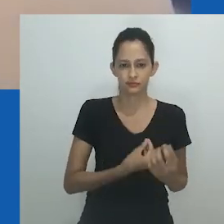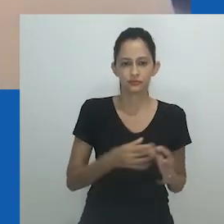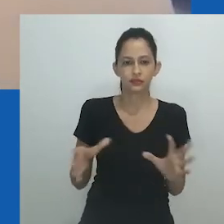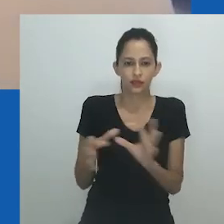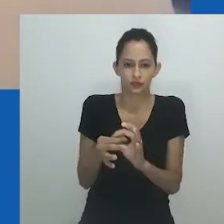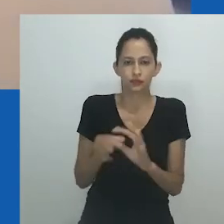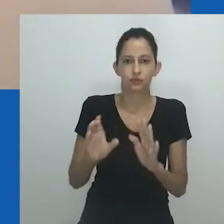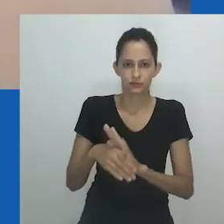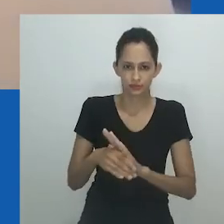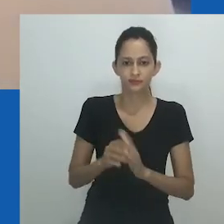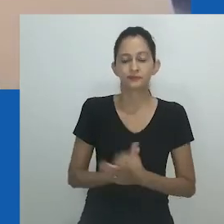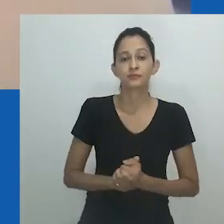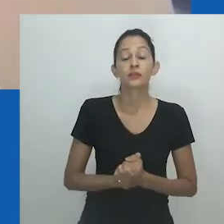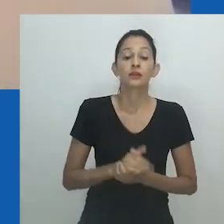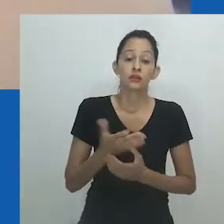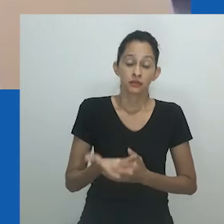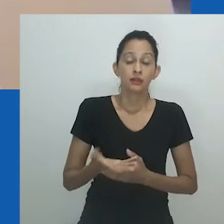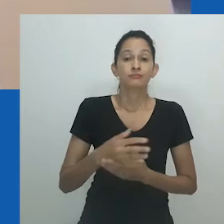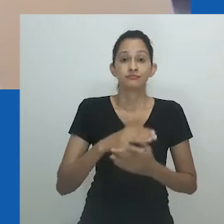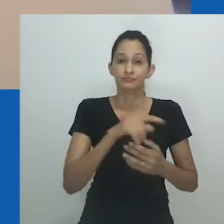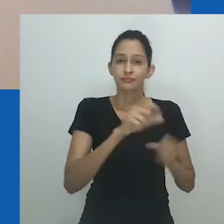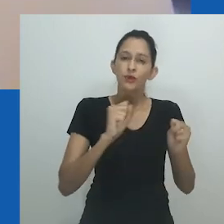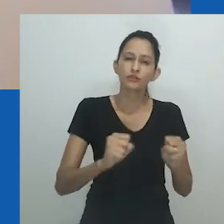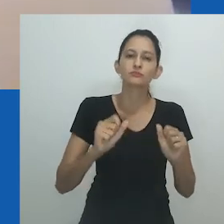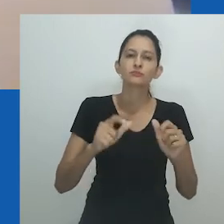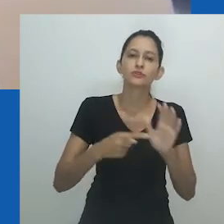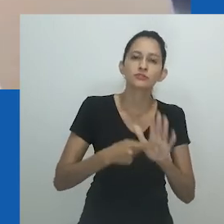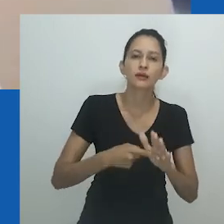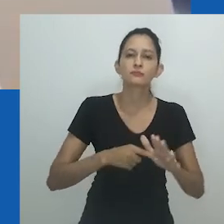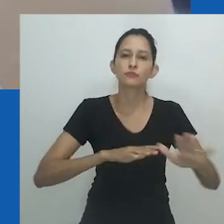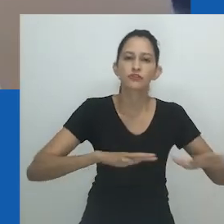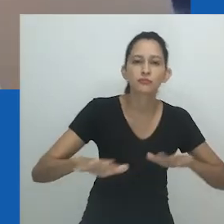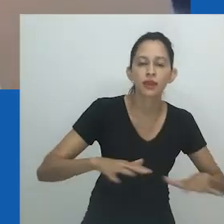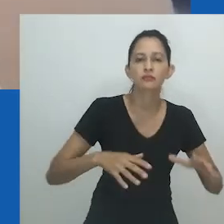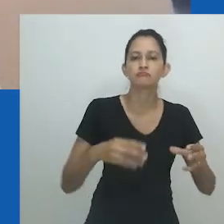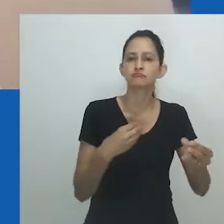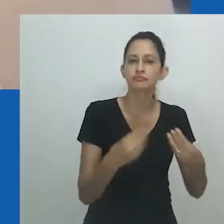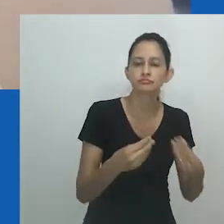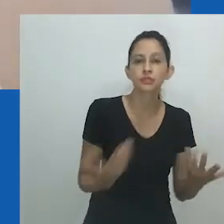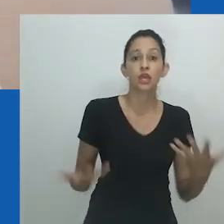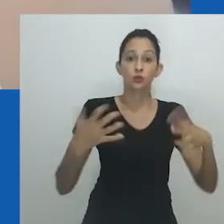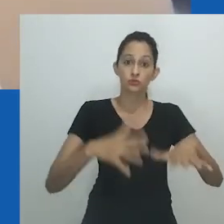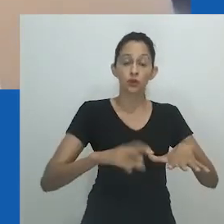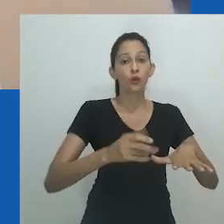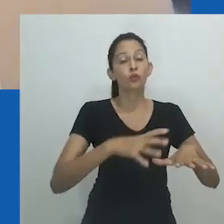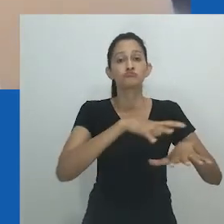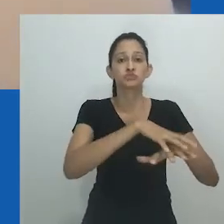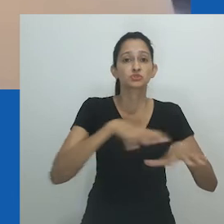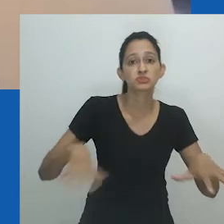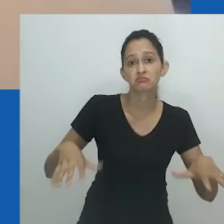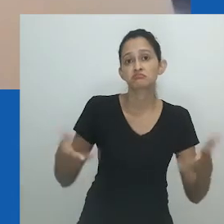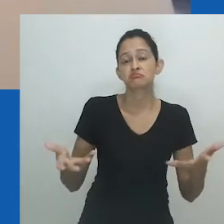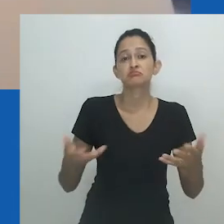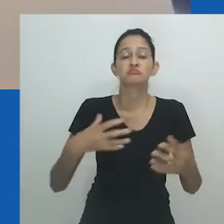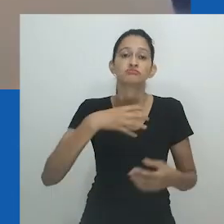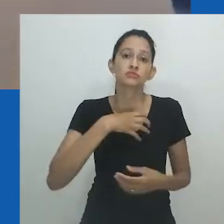Dentro da comunidade gay, as drag queens ocupam uma zona cinzenta, às vezes não é possível saber se uma drag queen é feminina, masculina ou